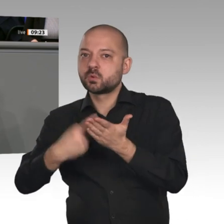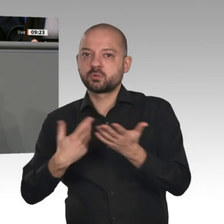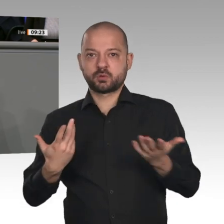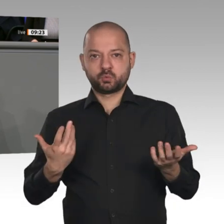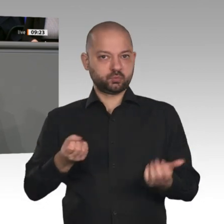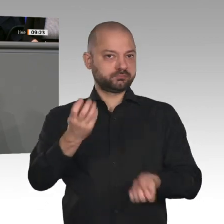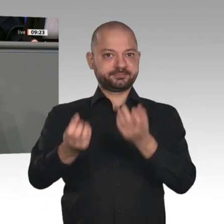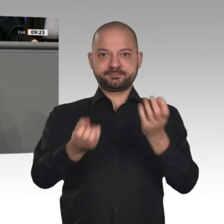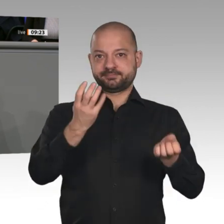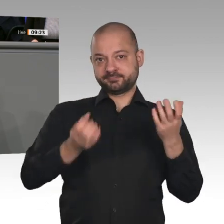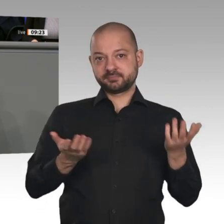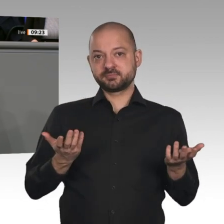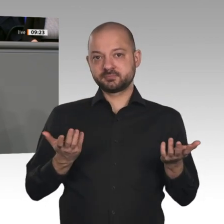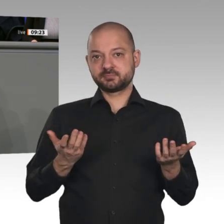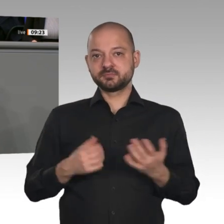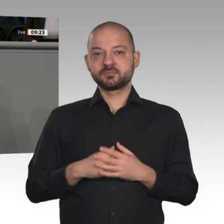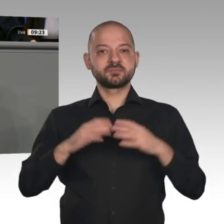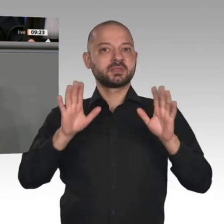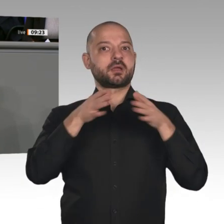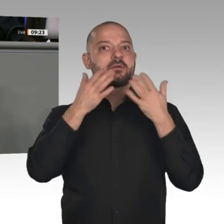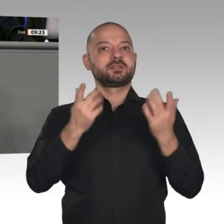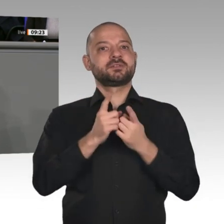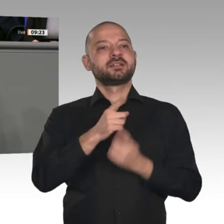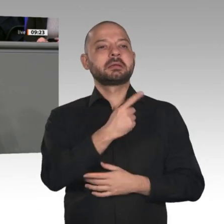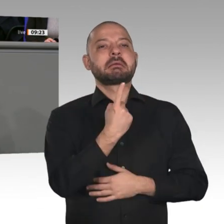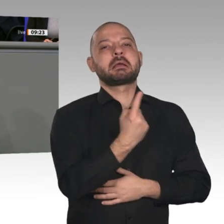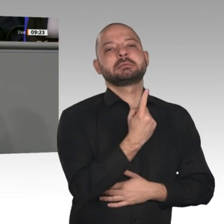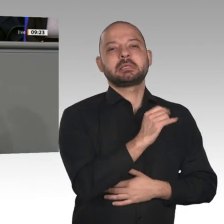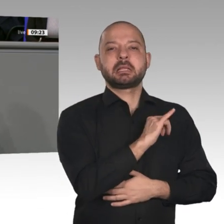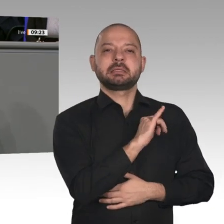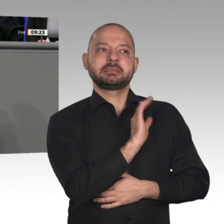Gesellschaft zusammen. Liebe Kolleginnen und Kollegen, für dieses Ziel hat die Koalition